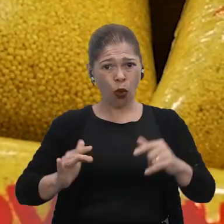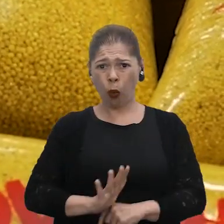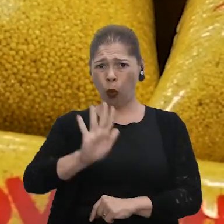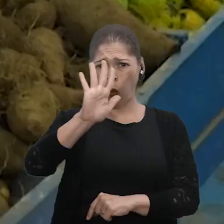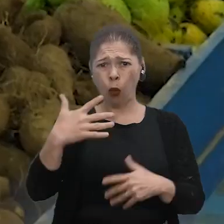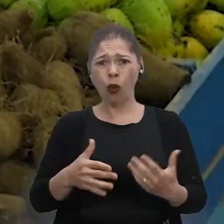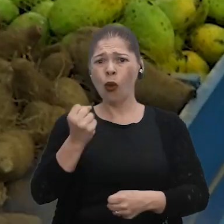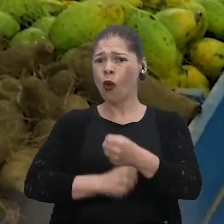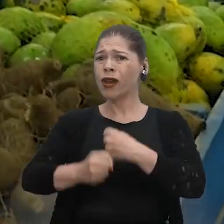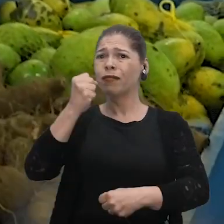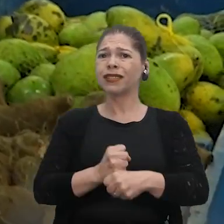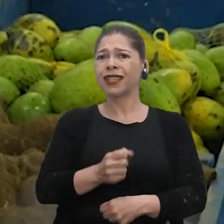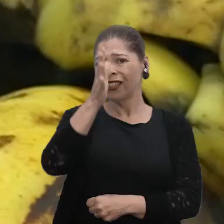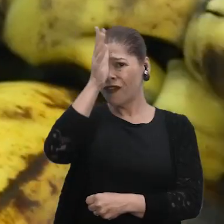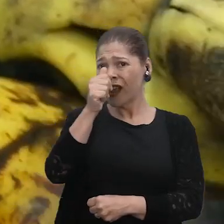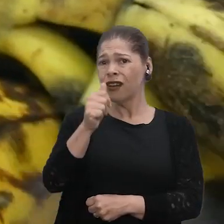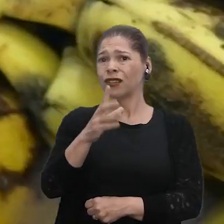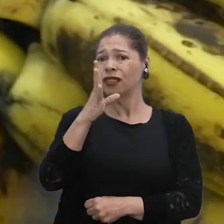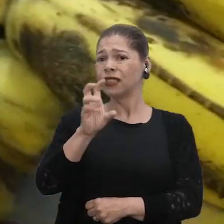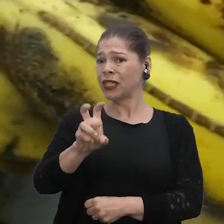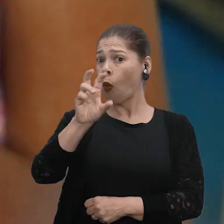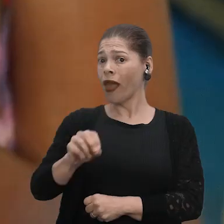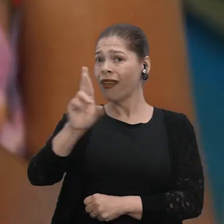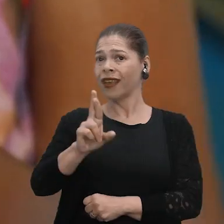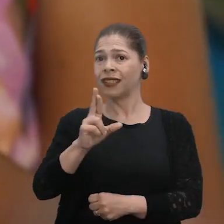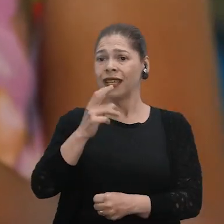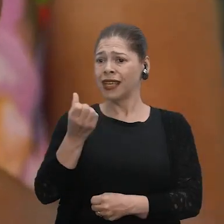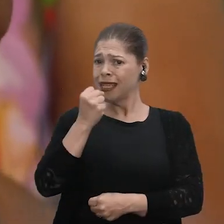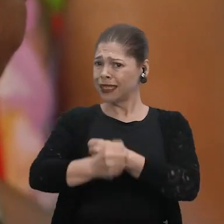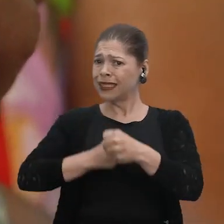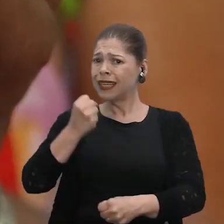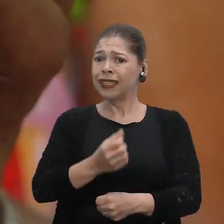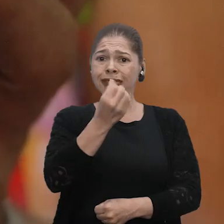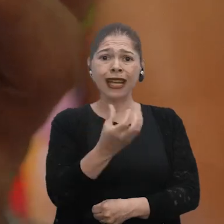Ano passado, frango R$ 50, né? Esse ano, R$ 60.